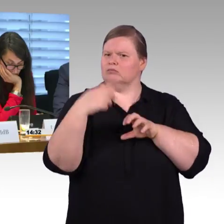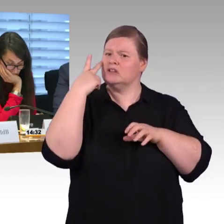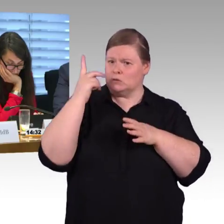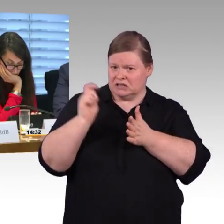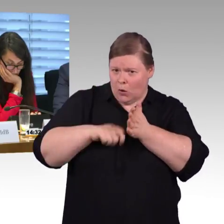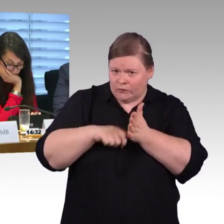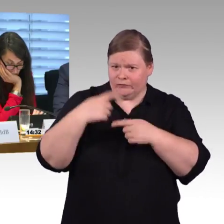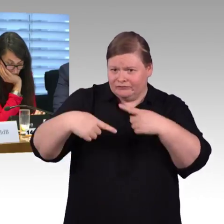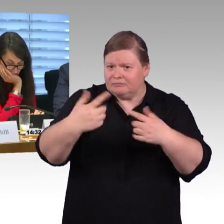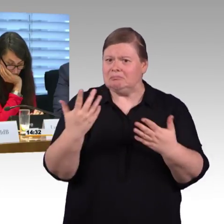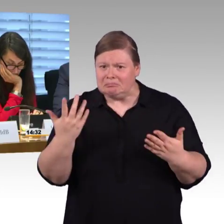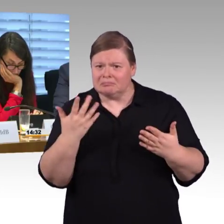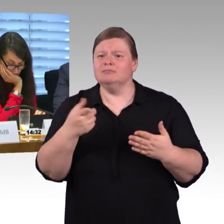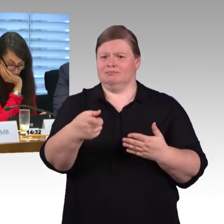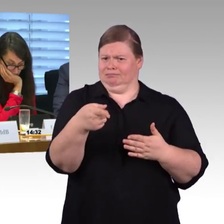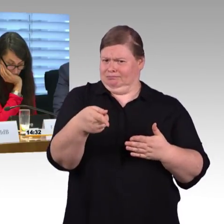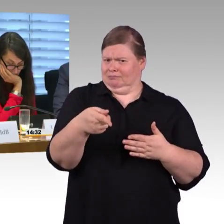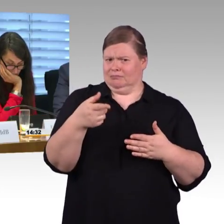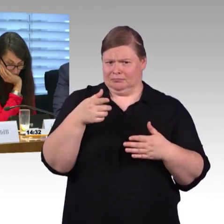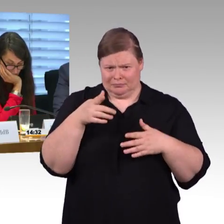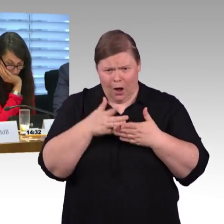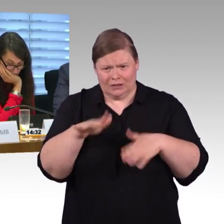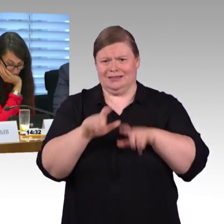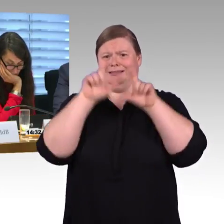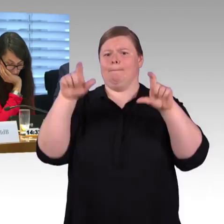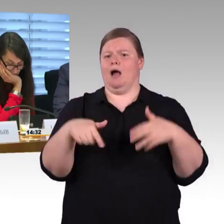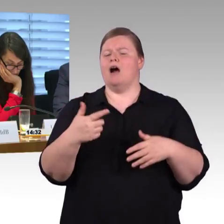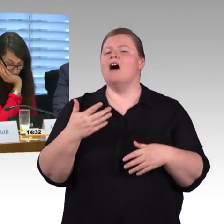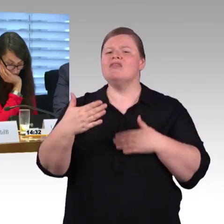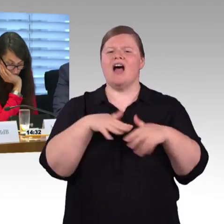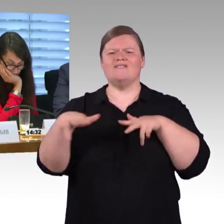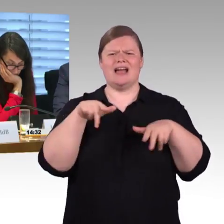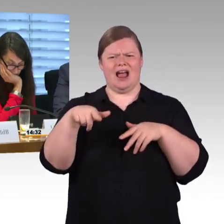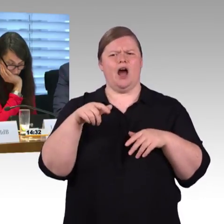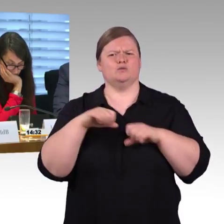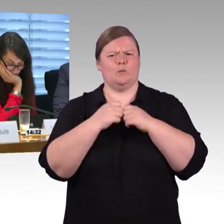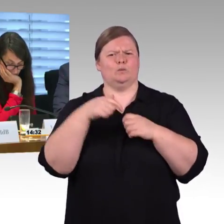und mit den Fahrzeugen, die im Moment rollen funktionieren, wenn man die auf 76 Zentimeter verändert?